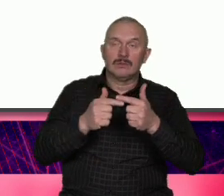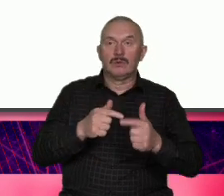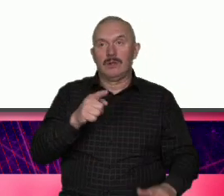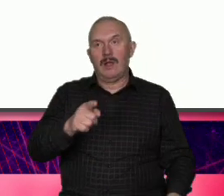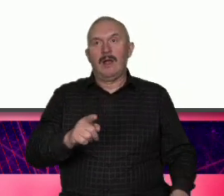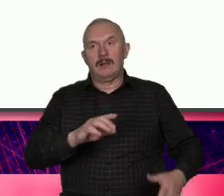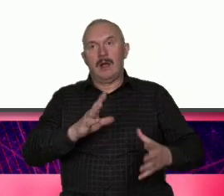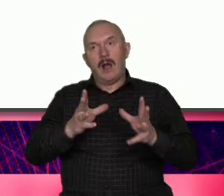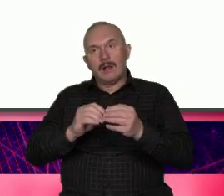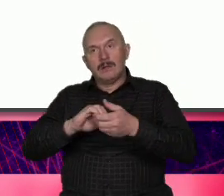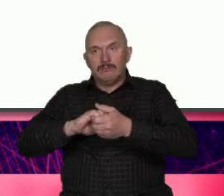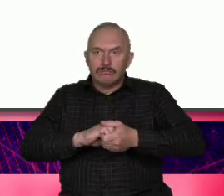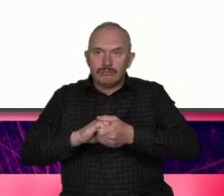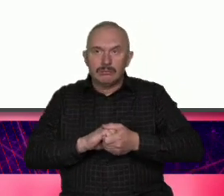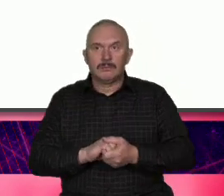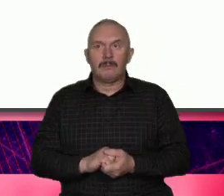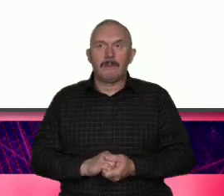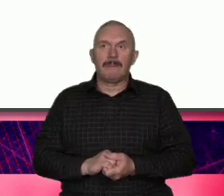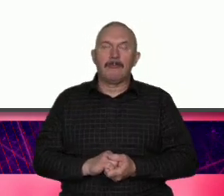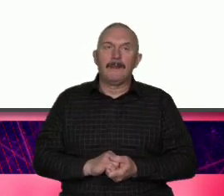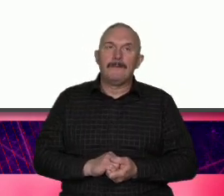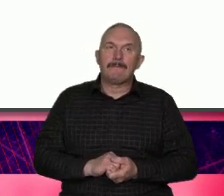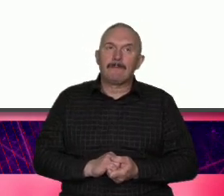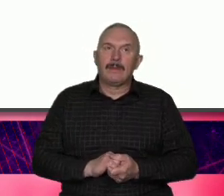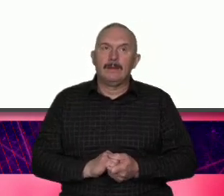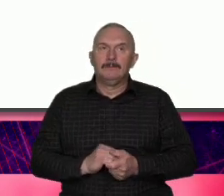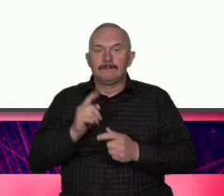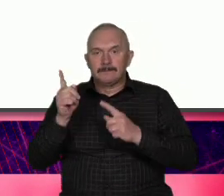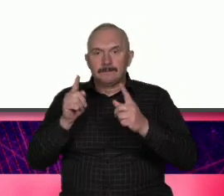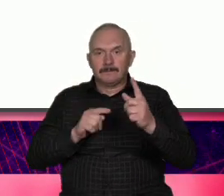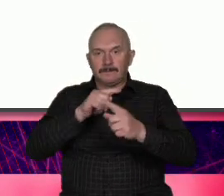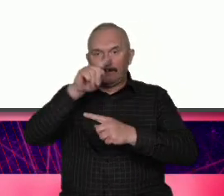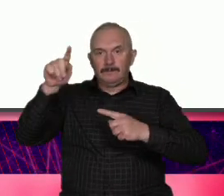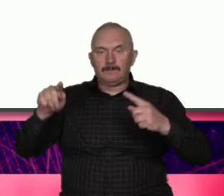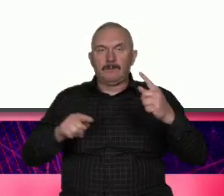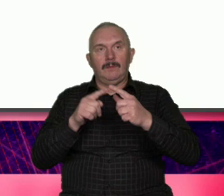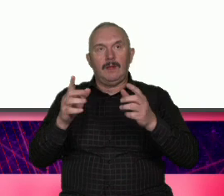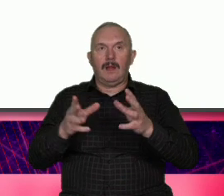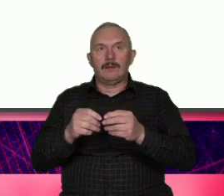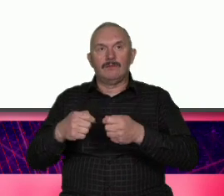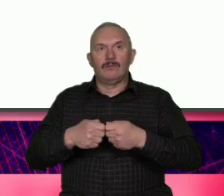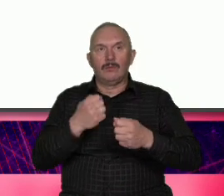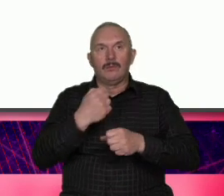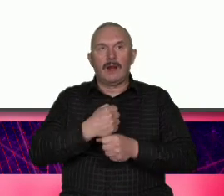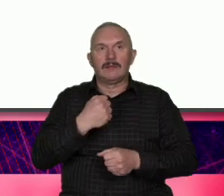lokalności w globalność po właśnie lokalność jak to się ma do